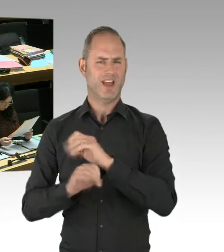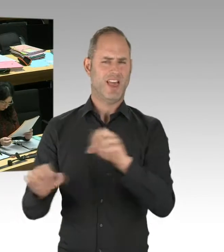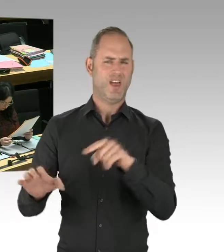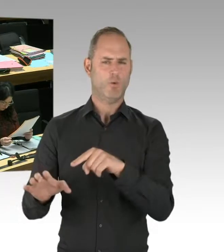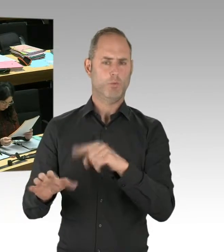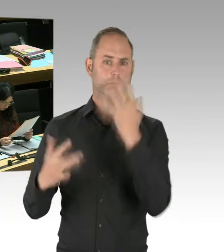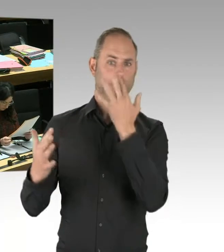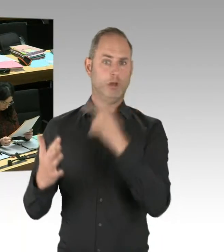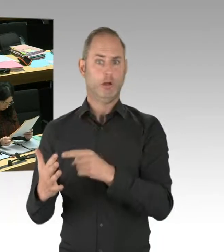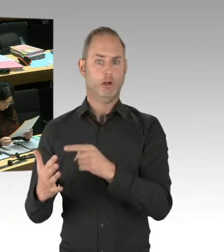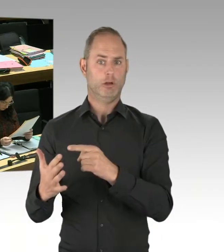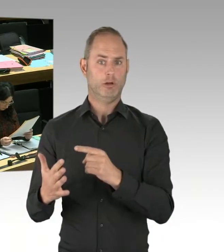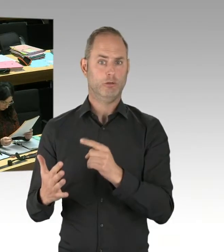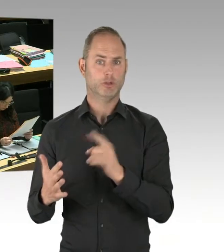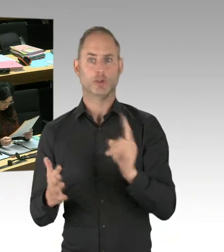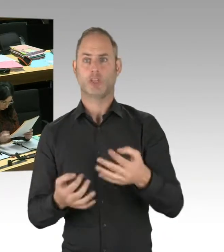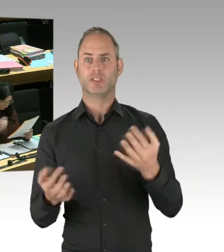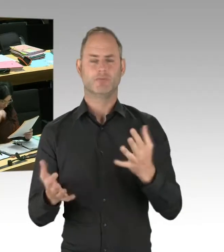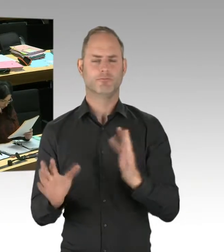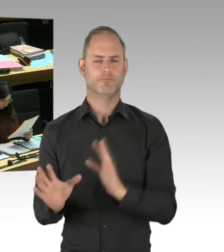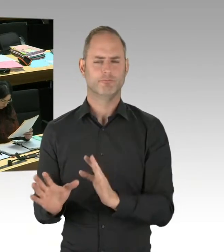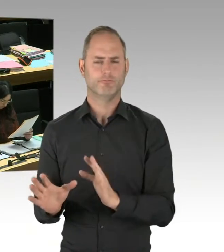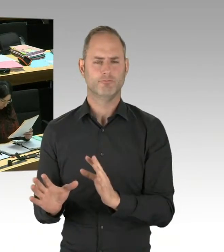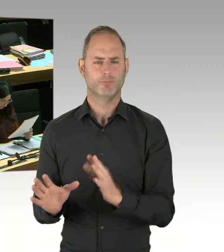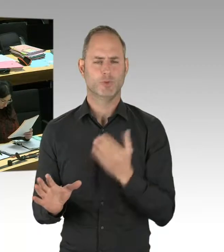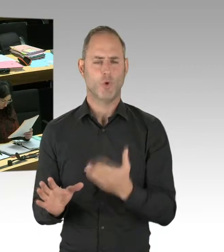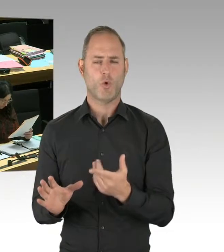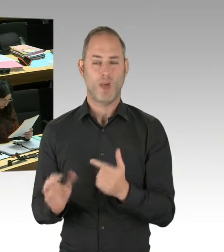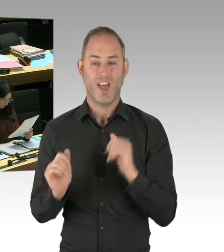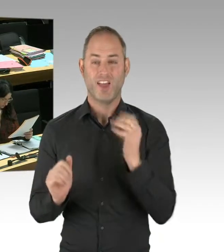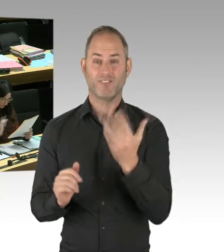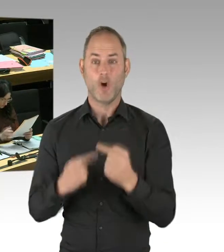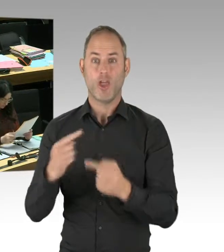weil es dann im Tagesspiegel Verbindungen mit Israel gegeben hat und Versuche gegeben hat,